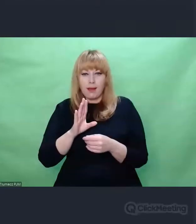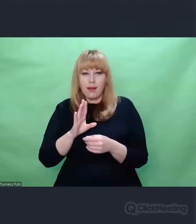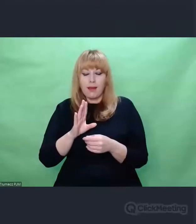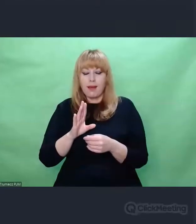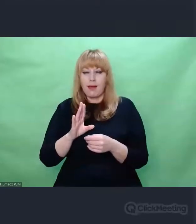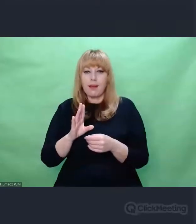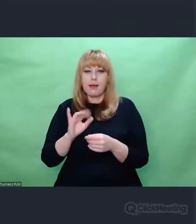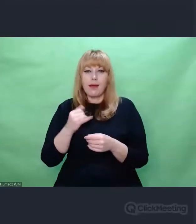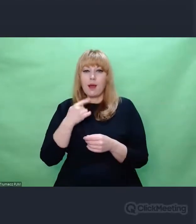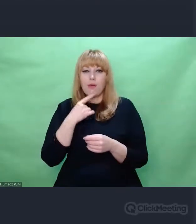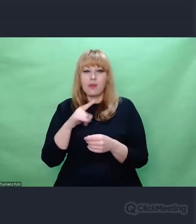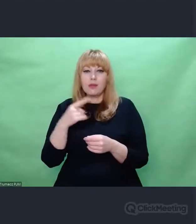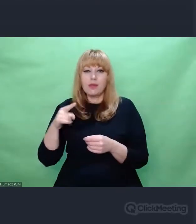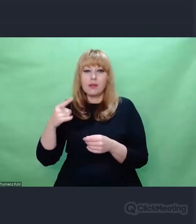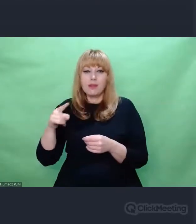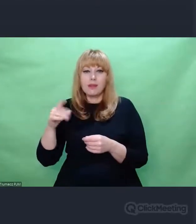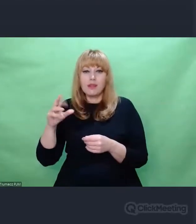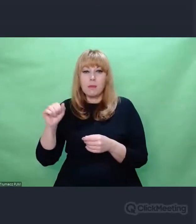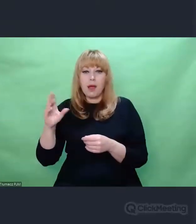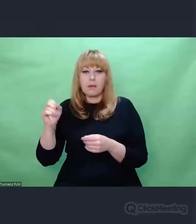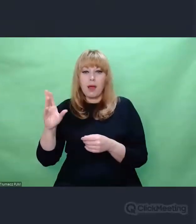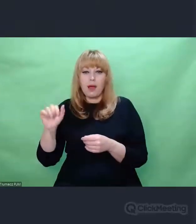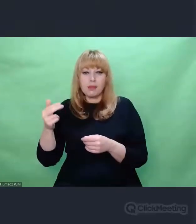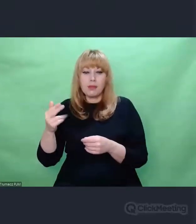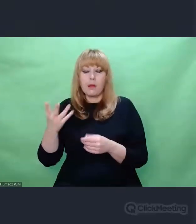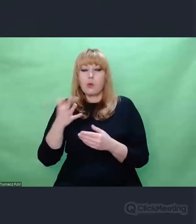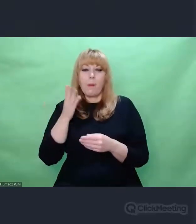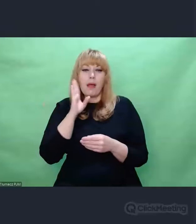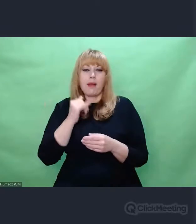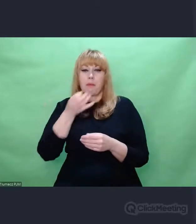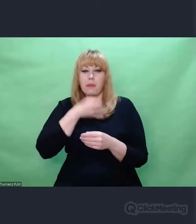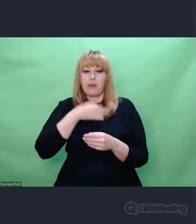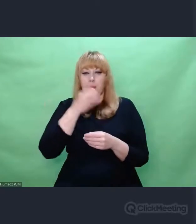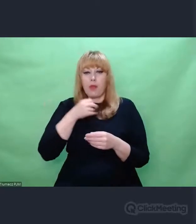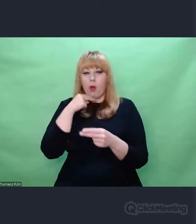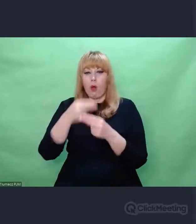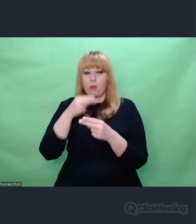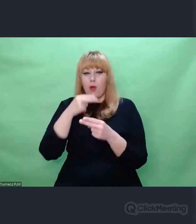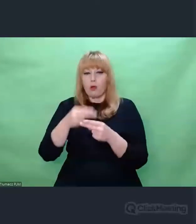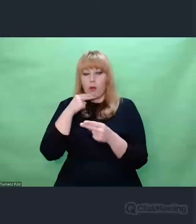na zadawaniu pytań, na które już są odpowiedzi. Natomiast praktyka życia